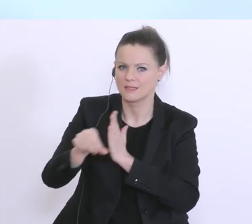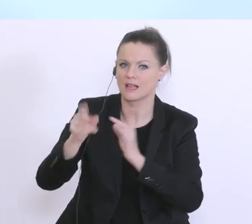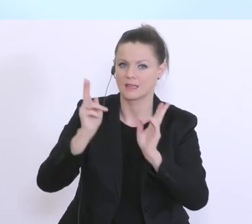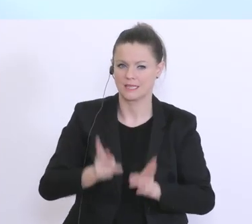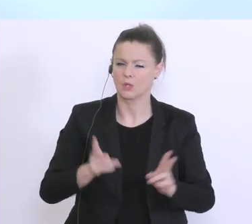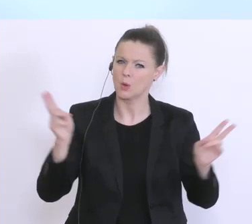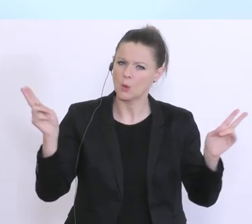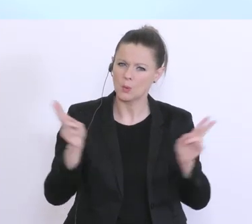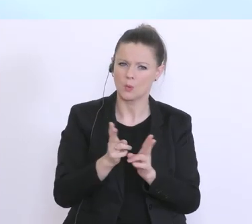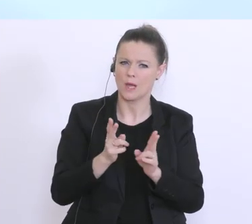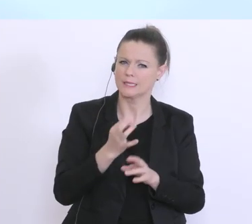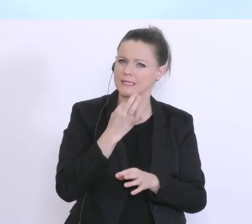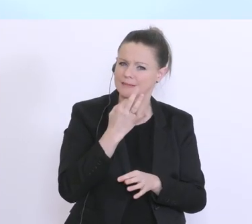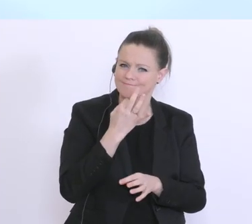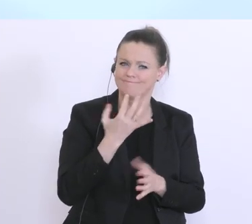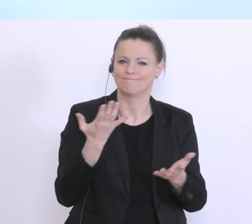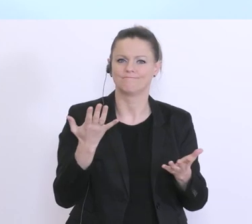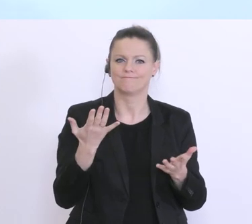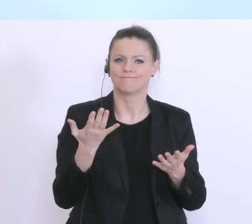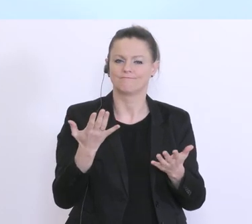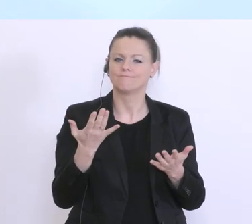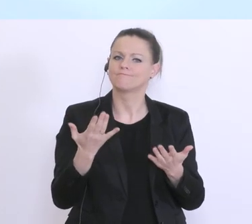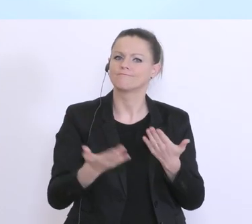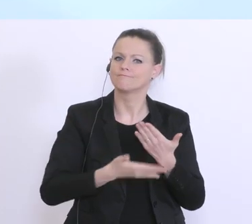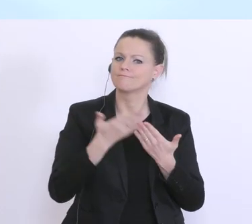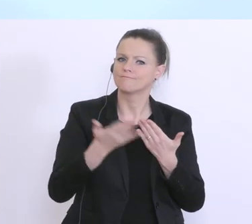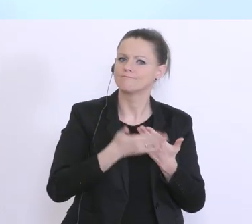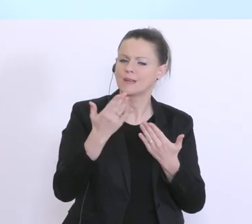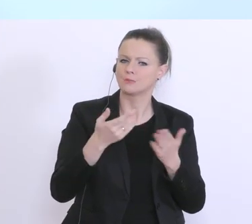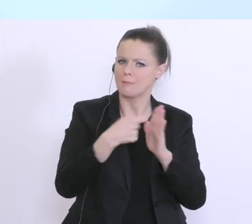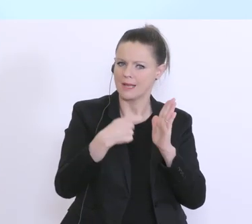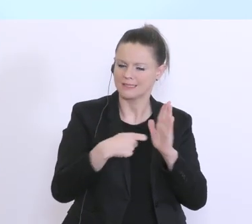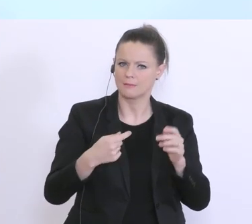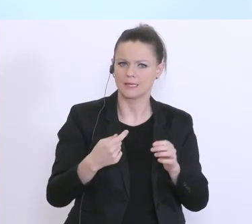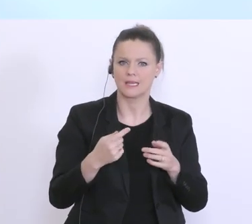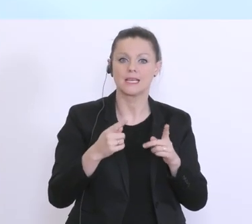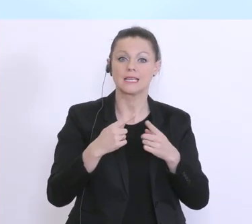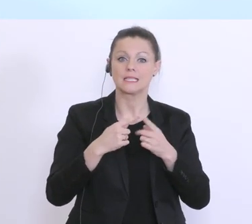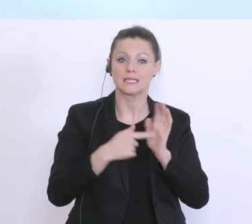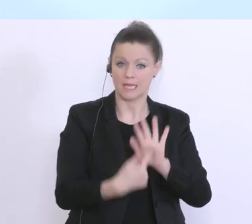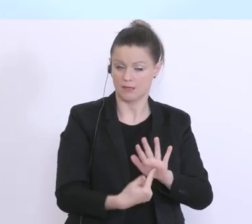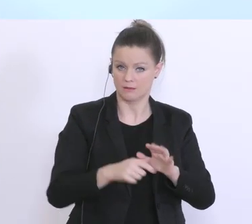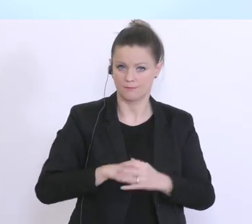konkret die Maßnahmen vorstellen: Grundsätzlich gibt es 2 Möglichkeiten: Das eine ist eben die